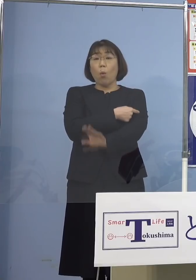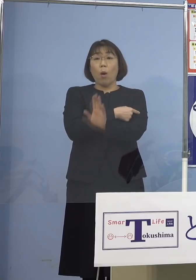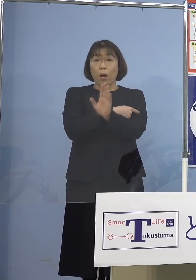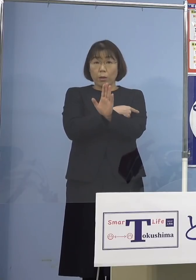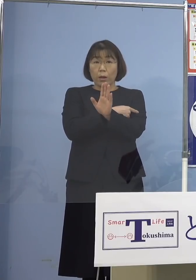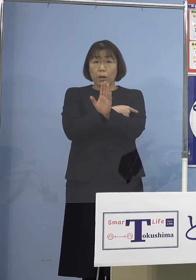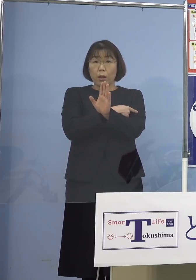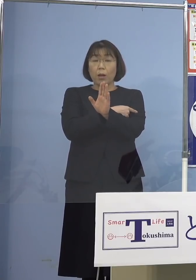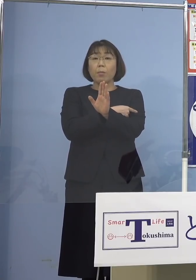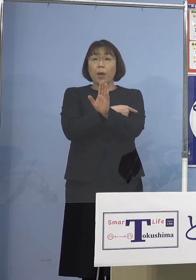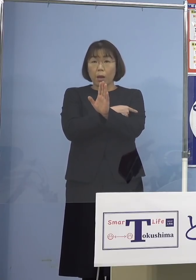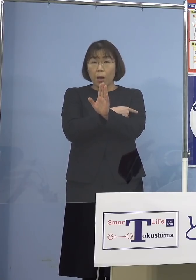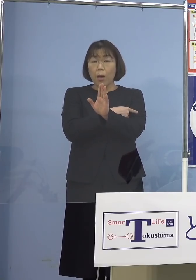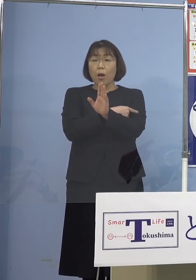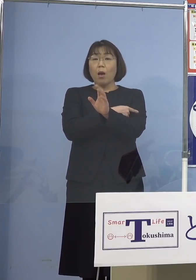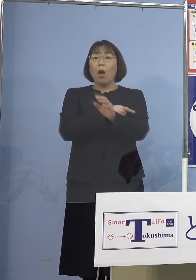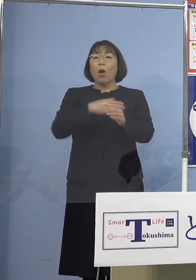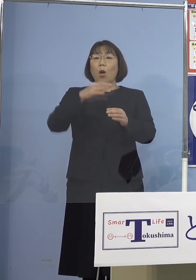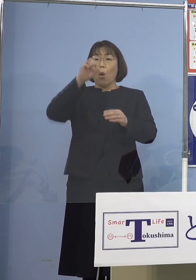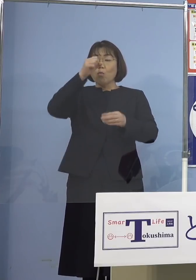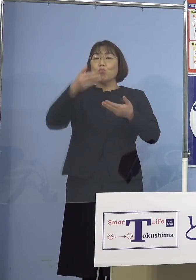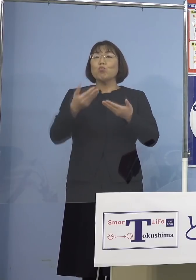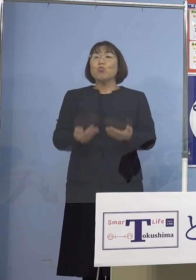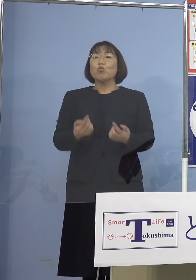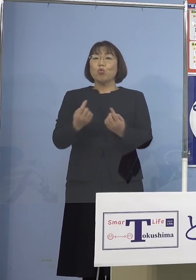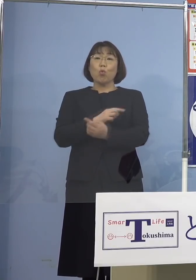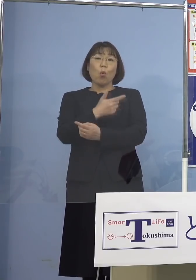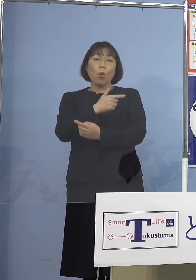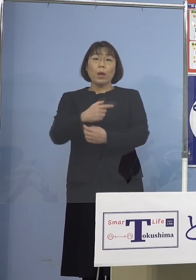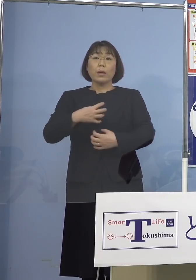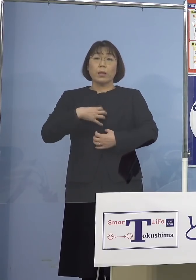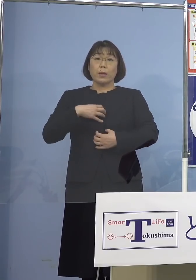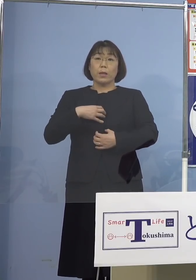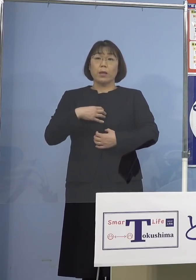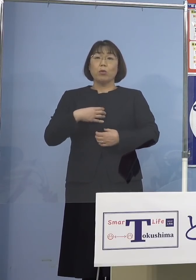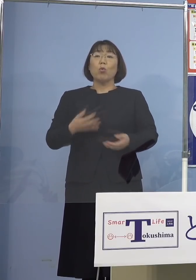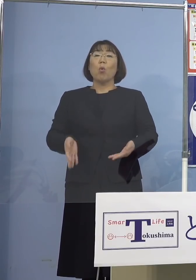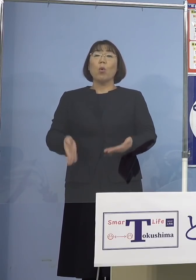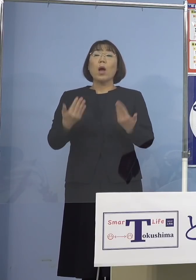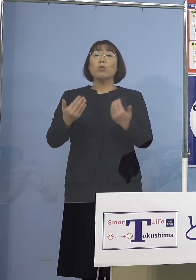再び重症化はじめとする リスクを軽減することができるんですね